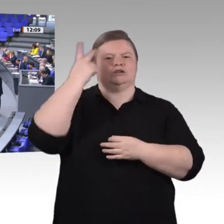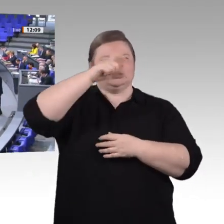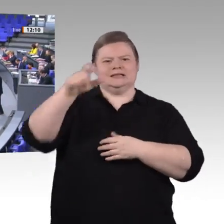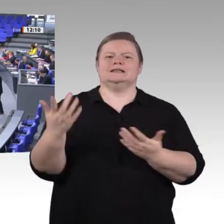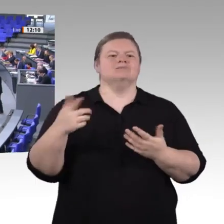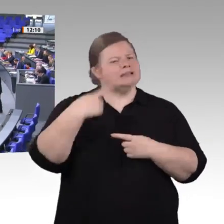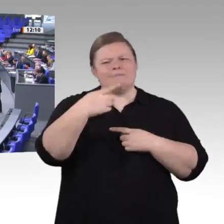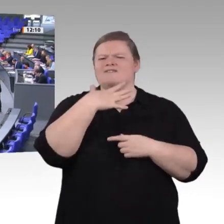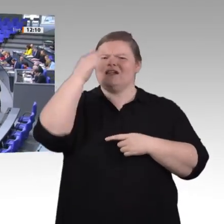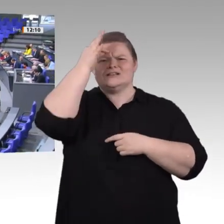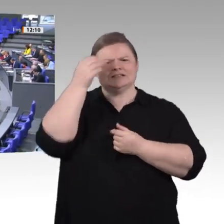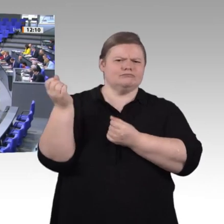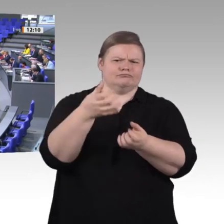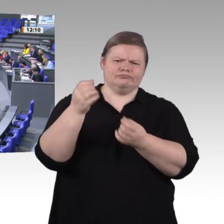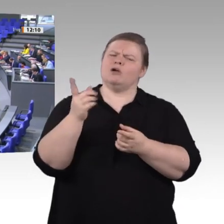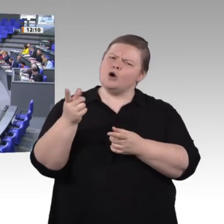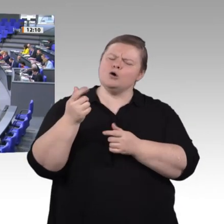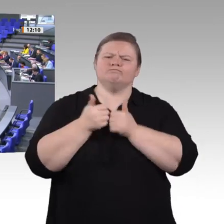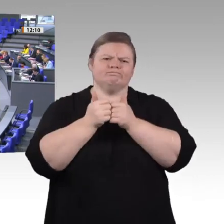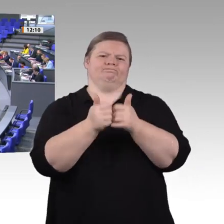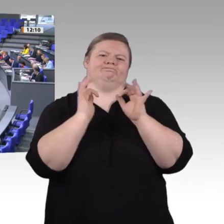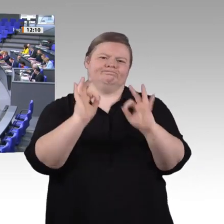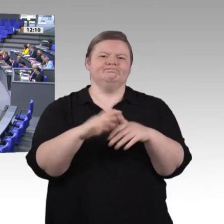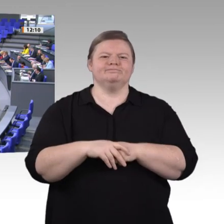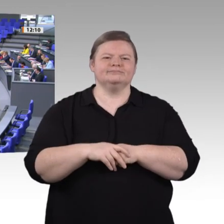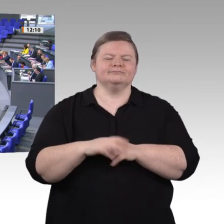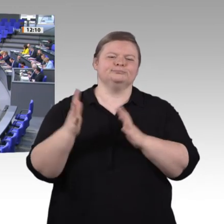Die fortschreitende digitale Transformation bringt neue Geschäftsfelder, neue Wertschöpfungsprozesse,